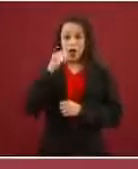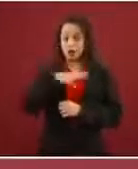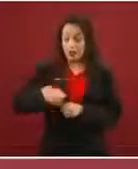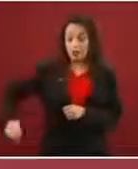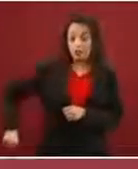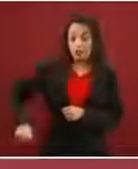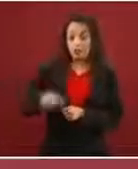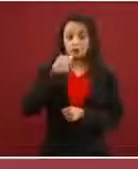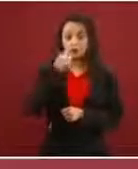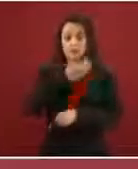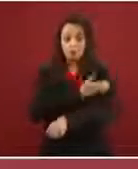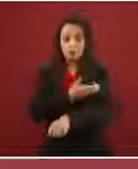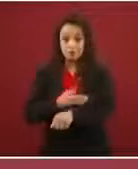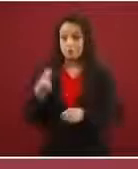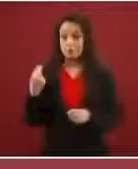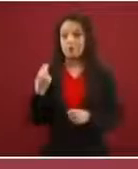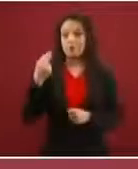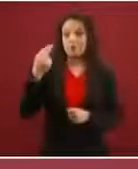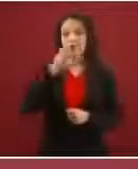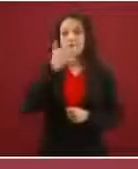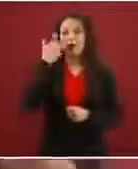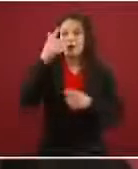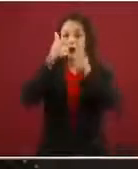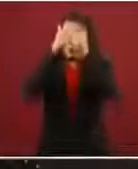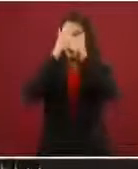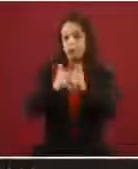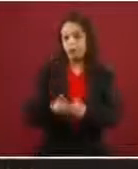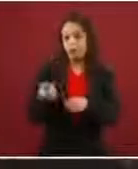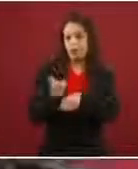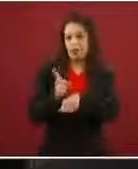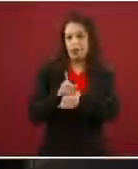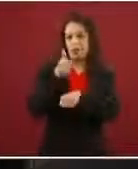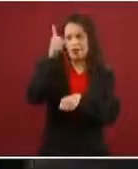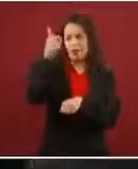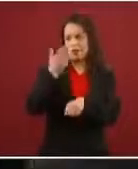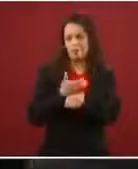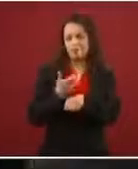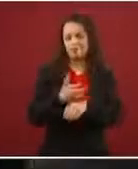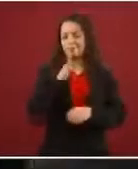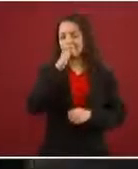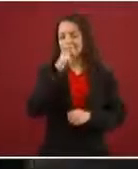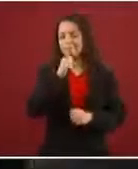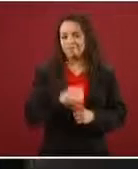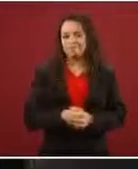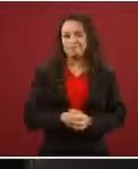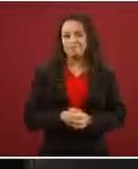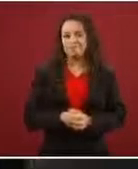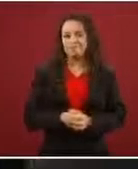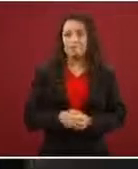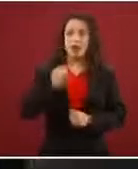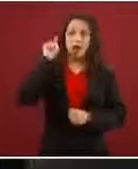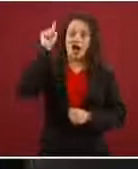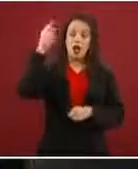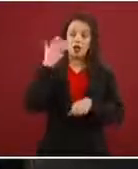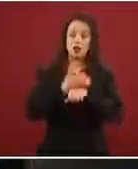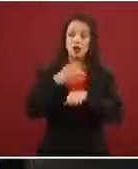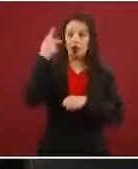y te quieras quedar no sé cuántos días en Estados Unidos. Ahora, la política de Estados Unidos la tienen que arreglar ellos, México no se les va a